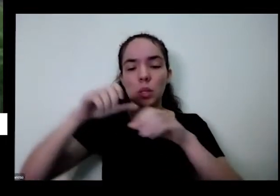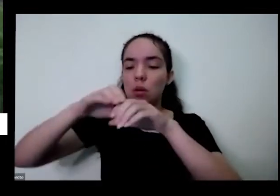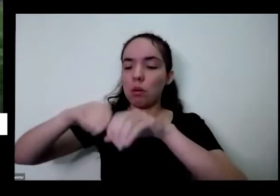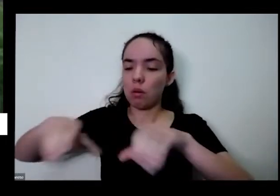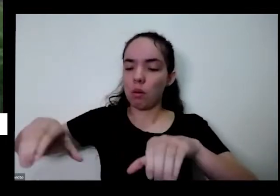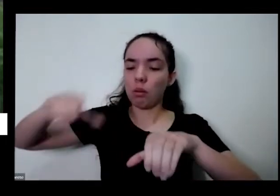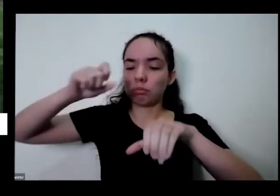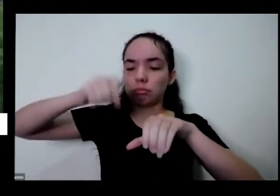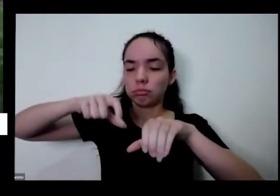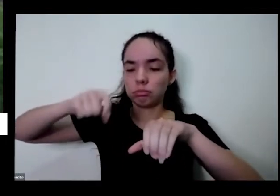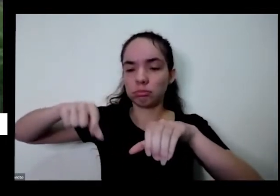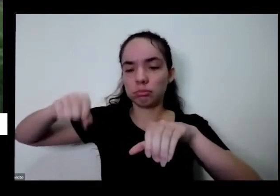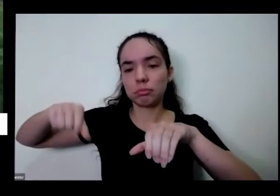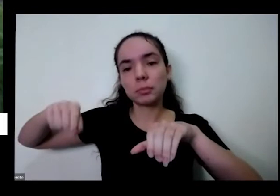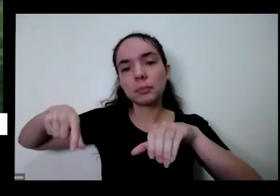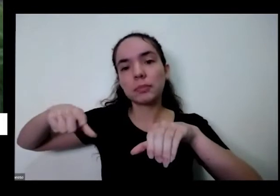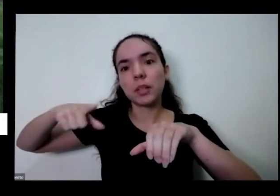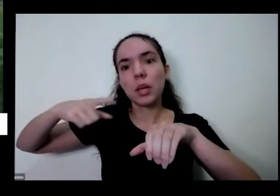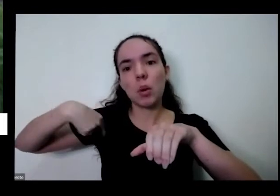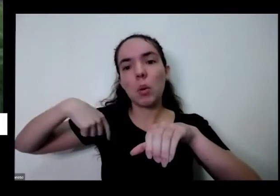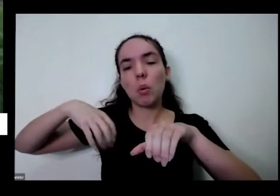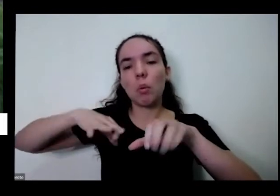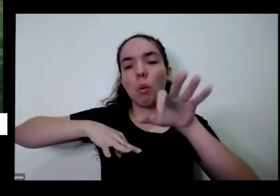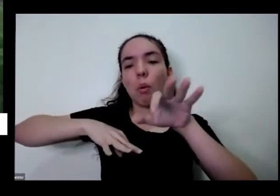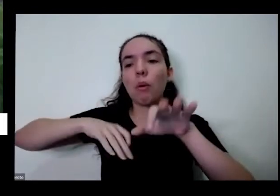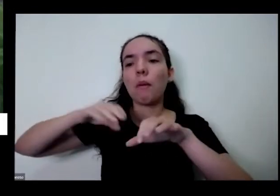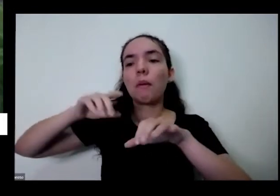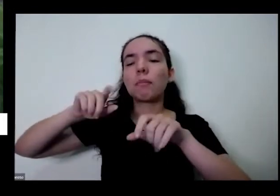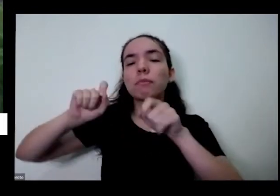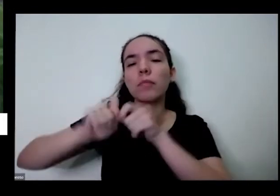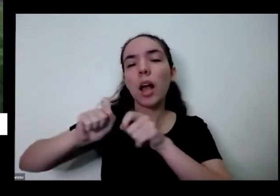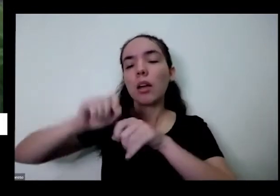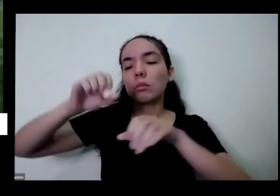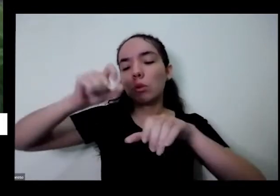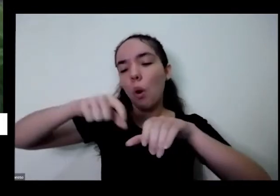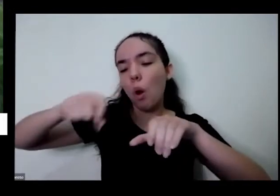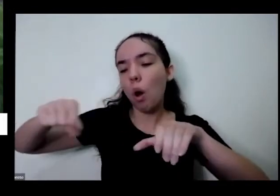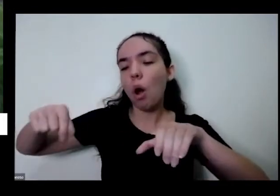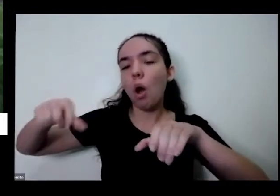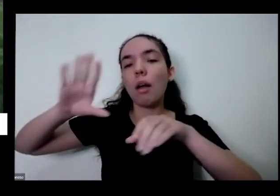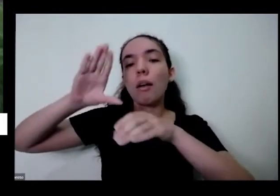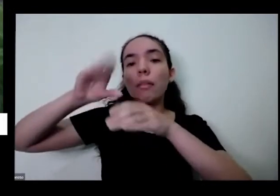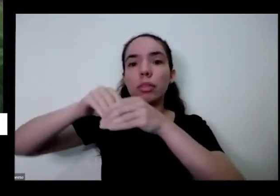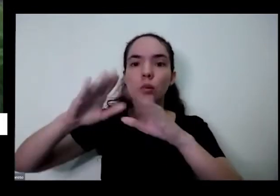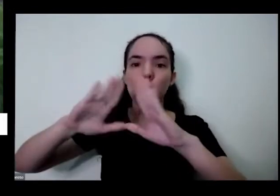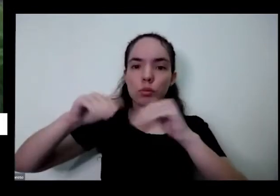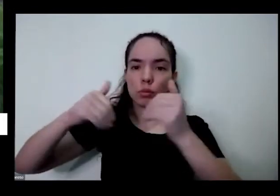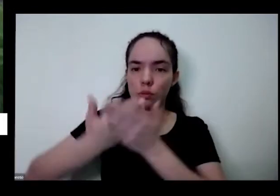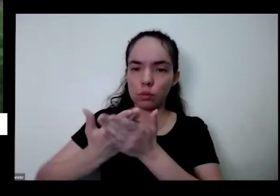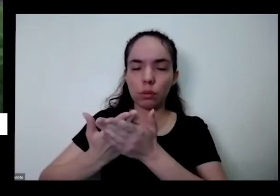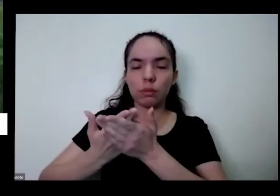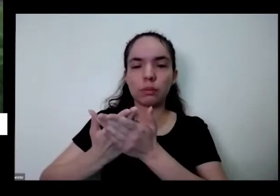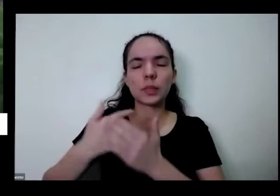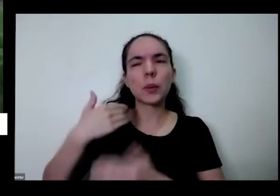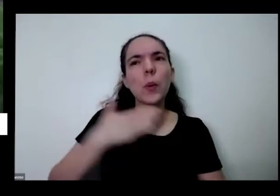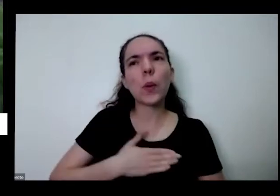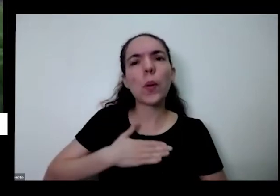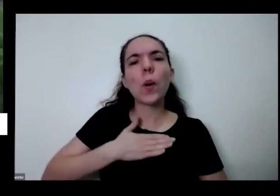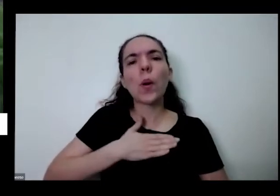eu passo hortas em algumas escolas e é uma coisa que eu gosto muito é de aproveitar essa questão